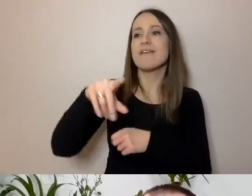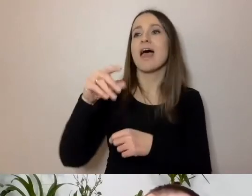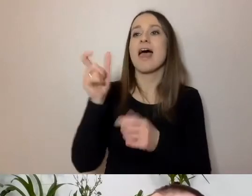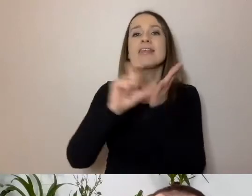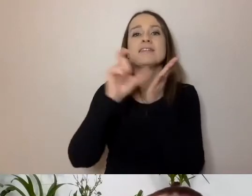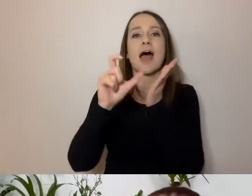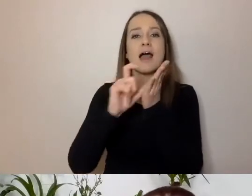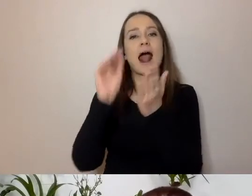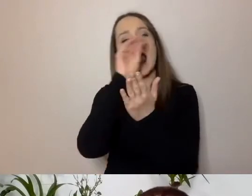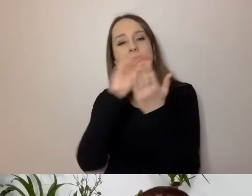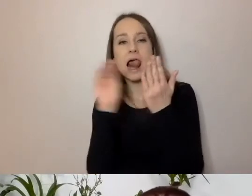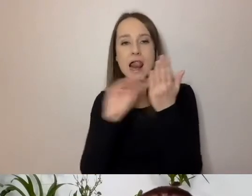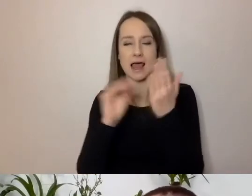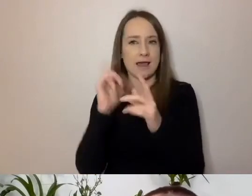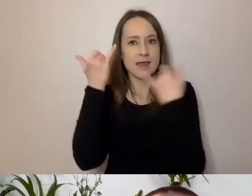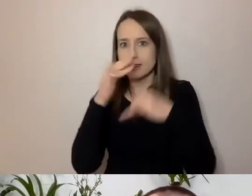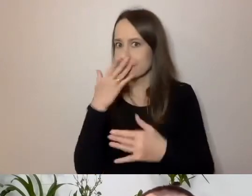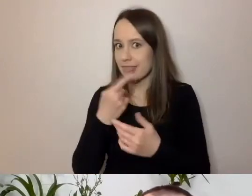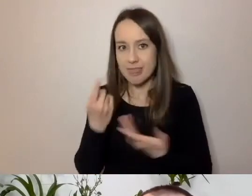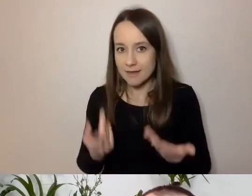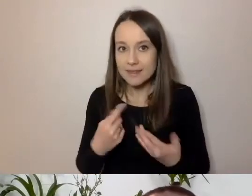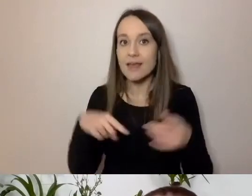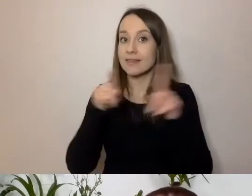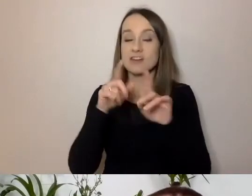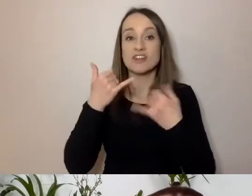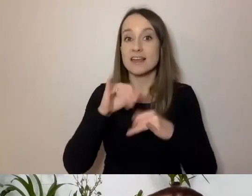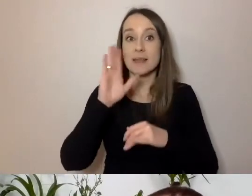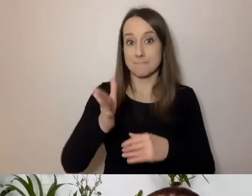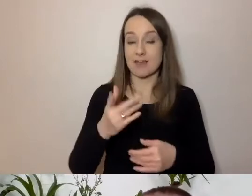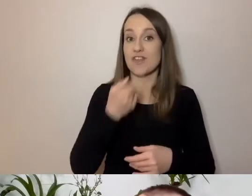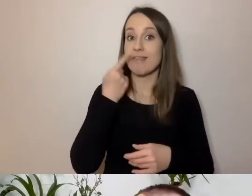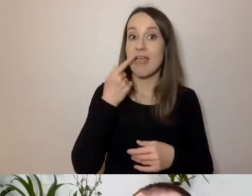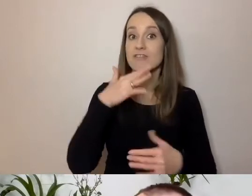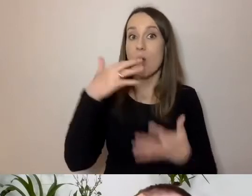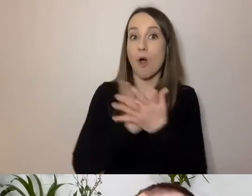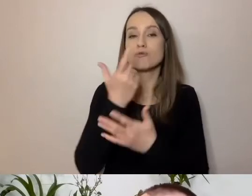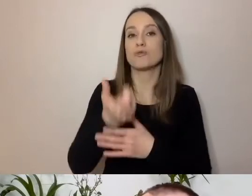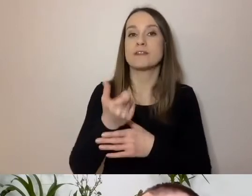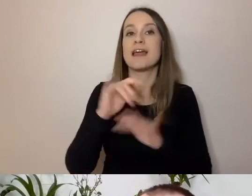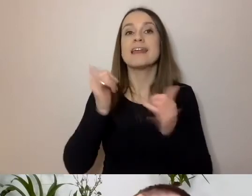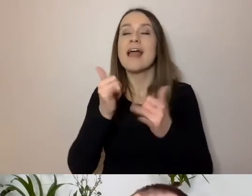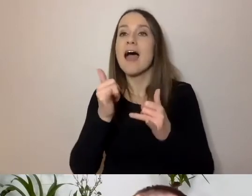Inny język będzie użyty w innym komunikatorze, na WhatsAppie.